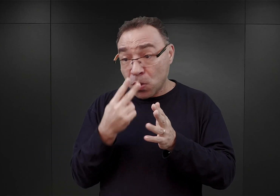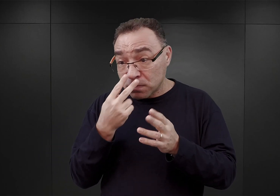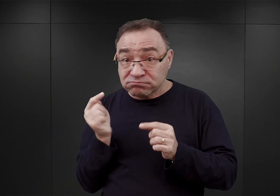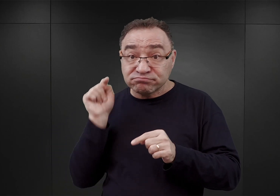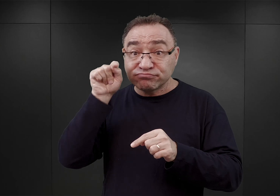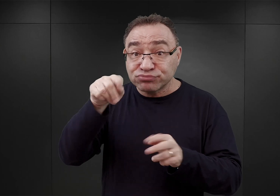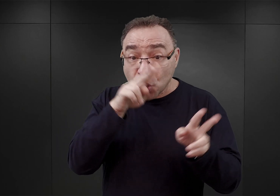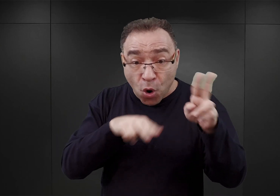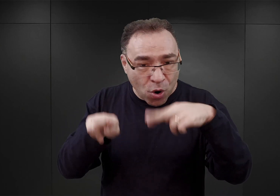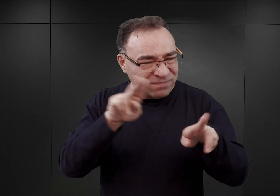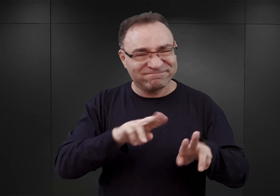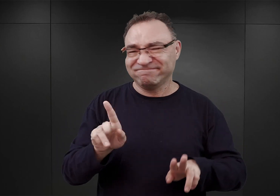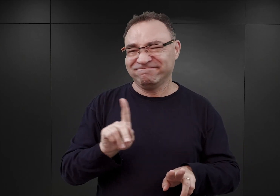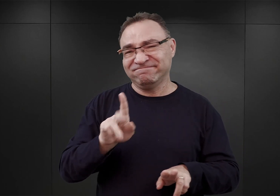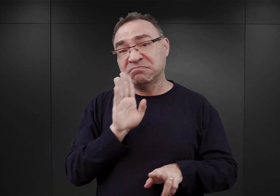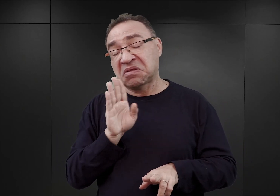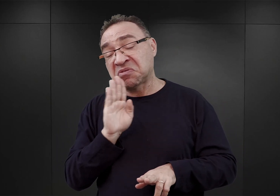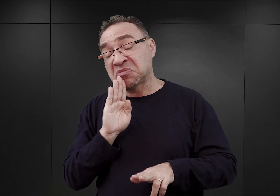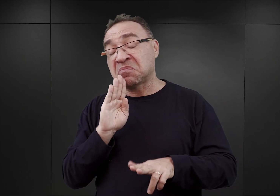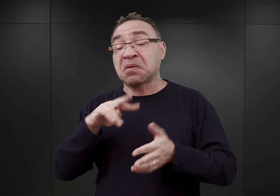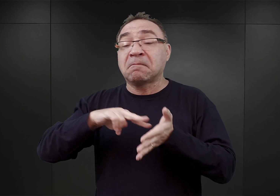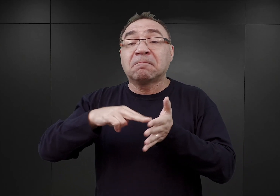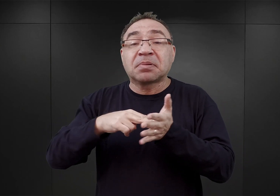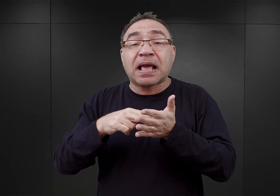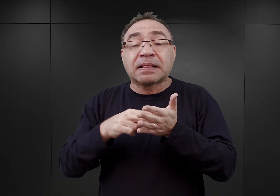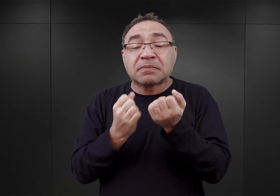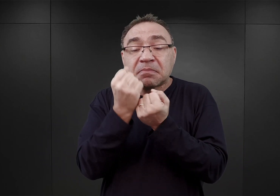Jedynie korzystając z jakichś planów, które miał do dyspozycji,